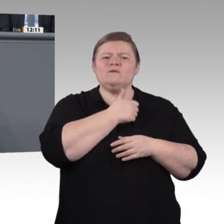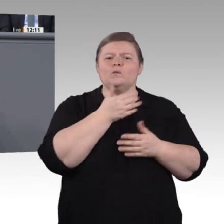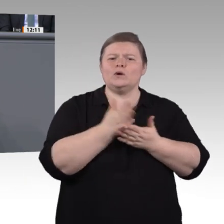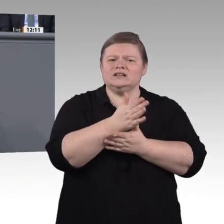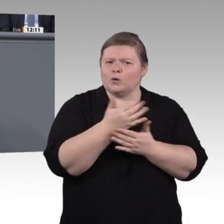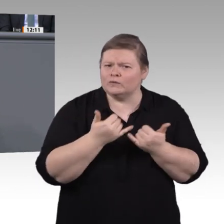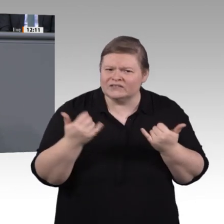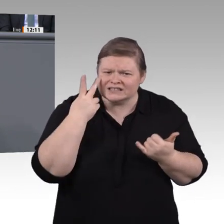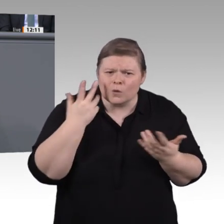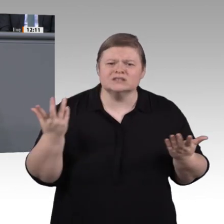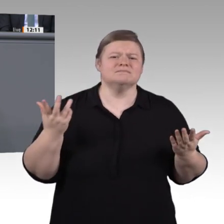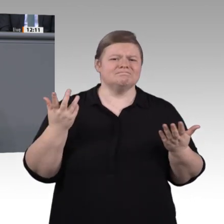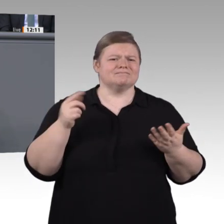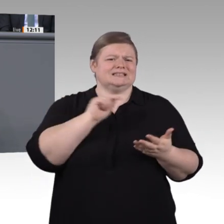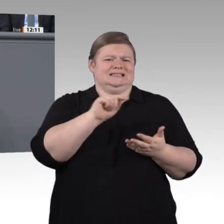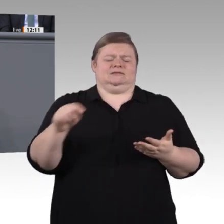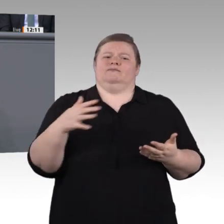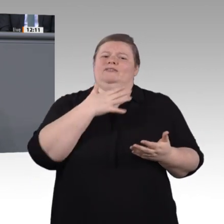Kollegin Walter-Rosenheimer, als Vorsitzender der Enquete-Kommission